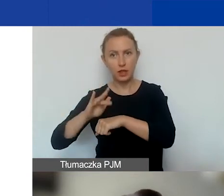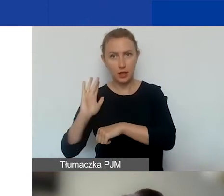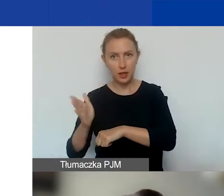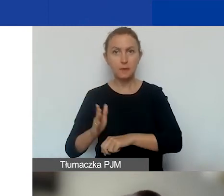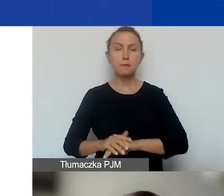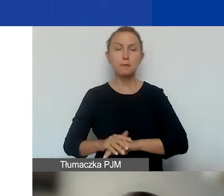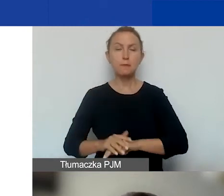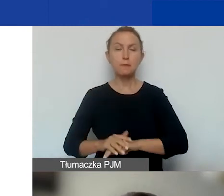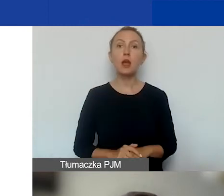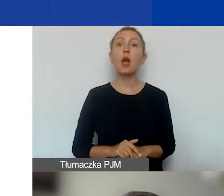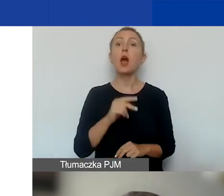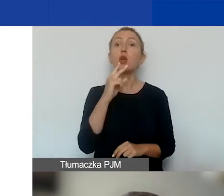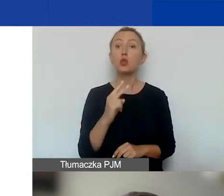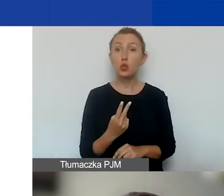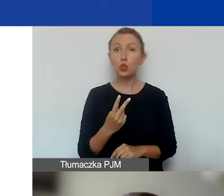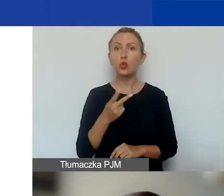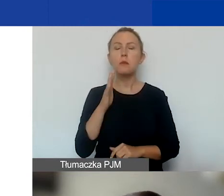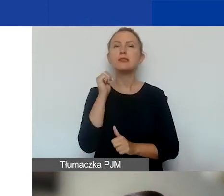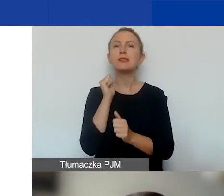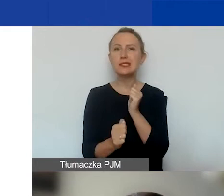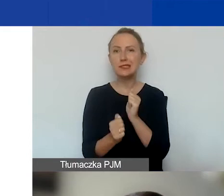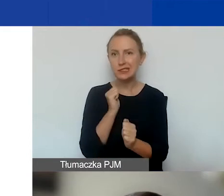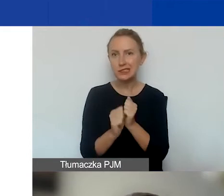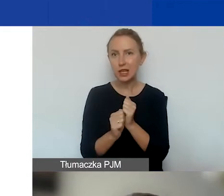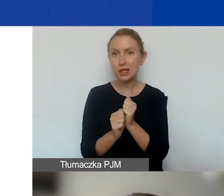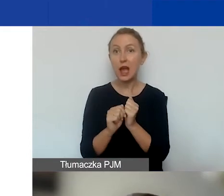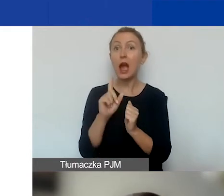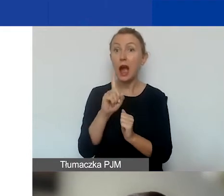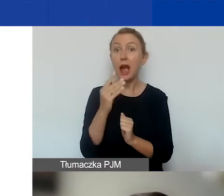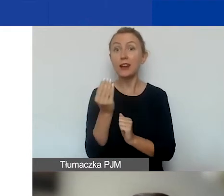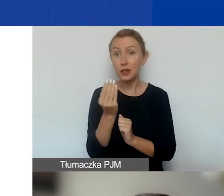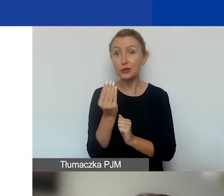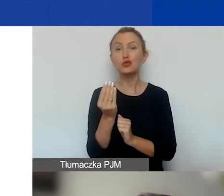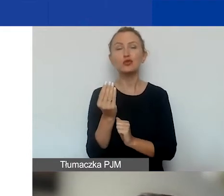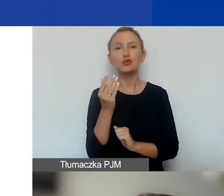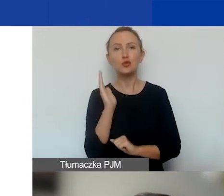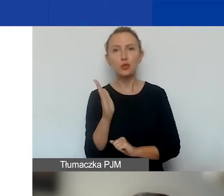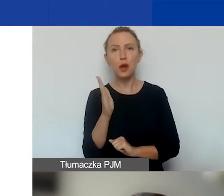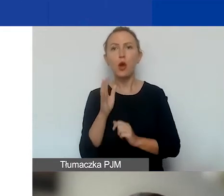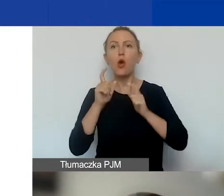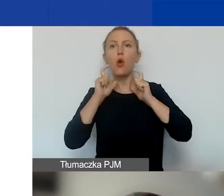Drugi planujemy na styczeń. Natomiast w międzyczasie ogłosiliśmy nabór ciągły